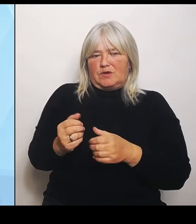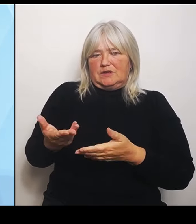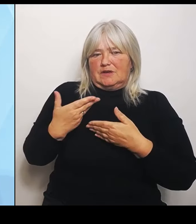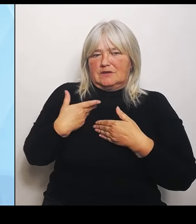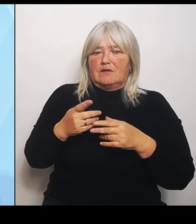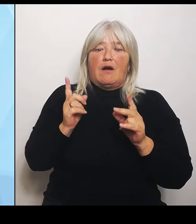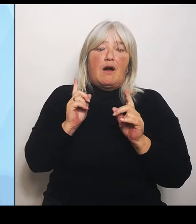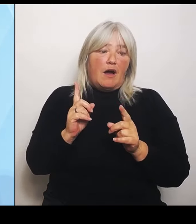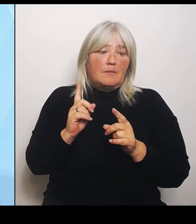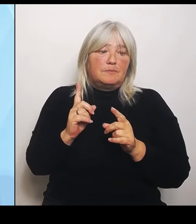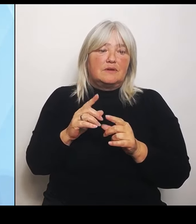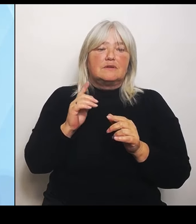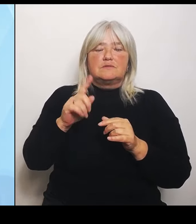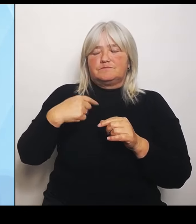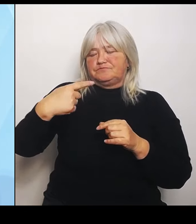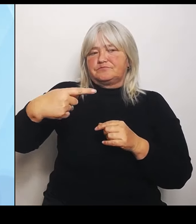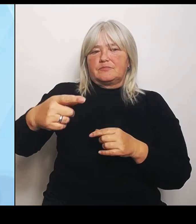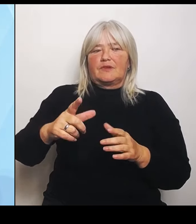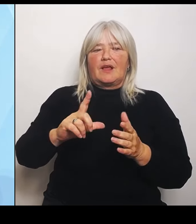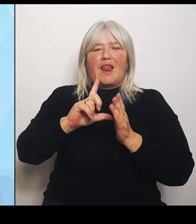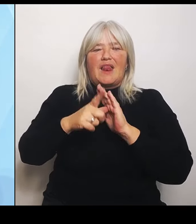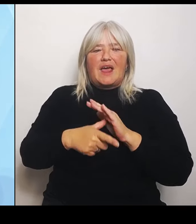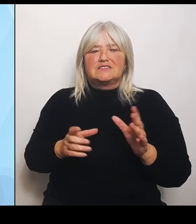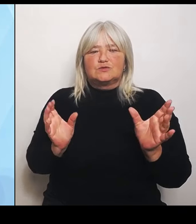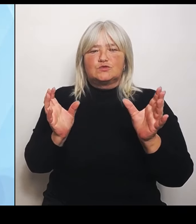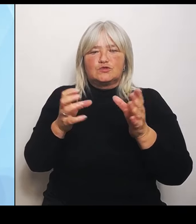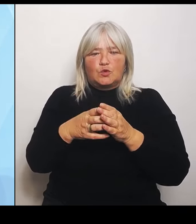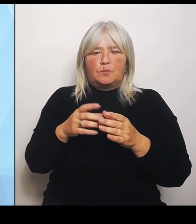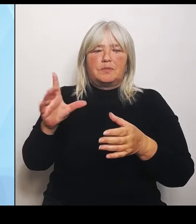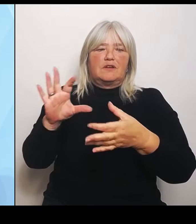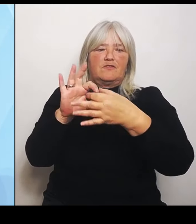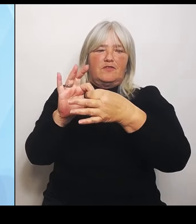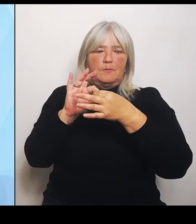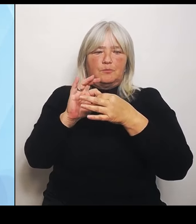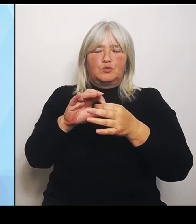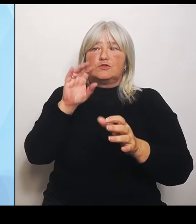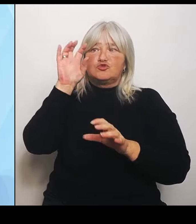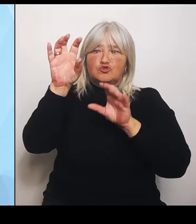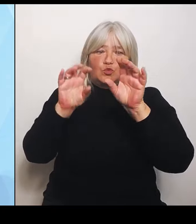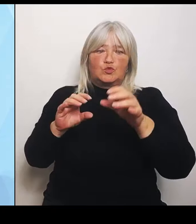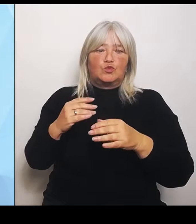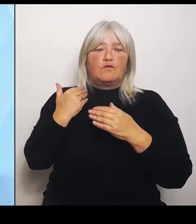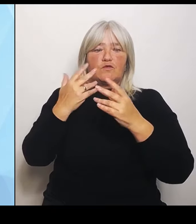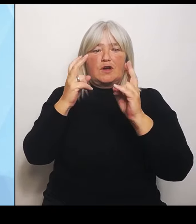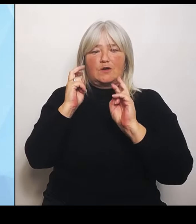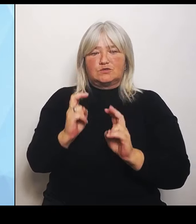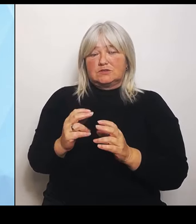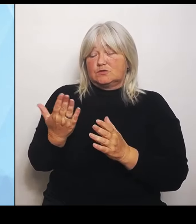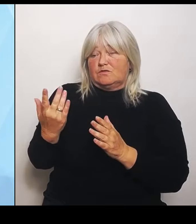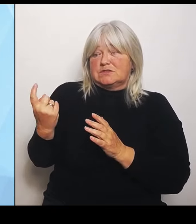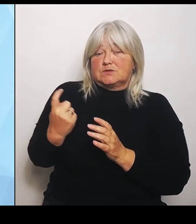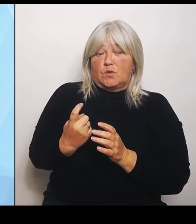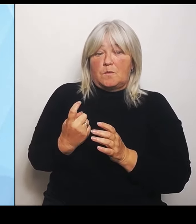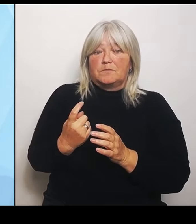Strukturvoraussetzungen, die da auch kommen, einzustellen. Mit unserer Datengrundlage geben wir wichtige Anhaltspunkte für